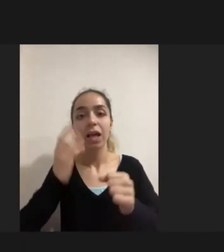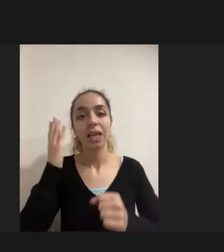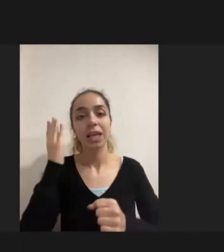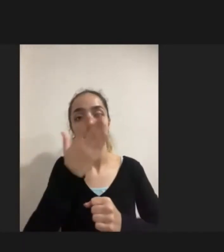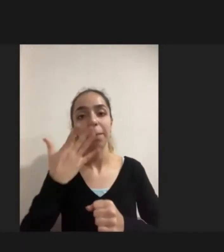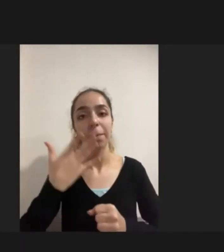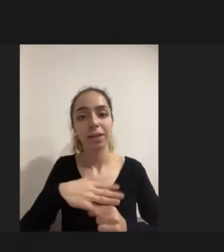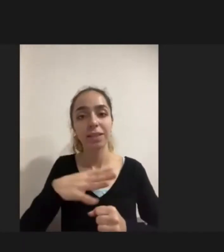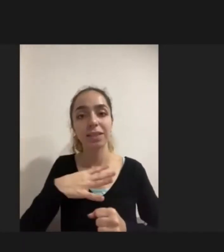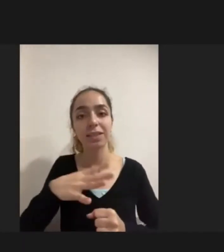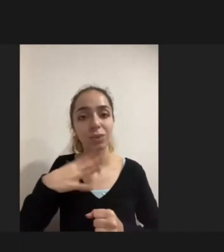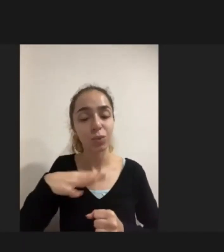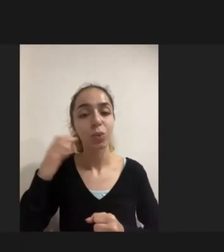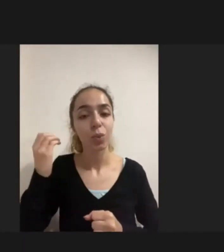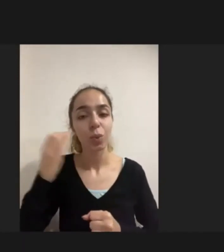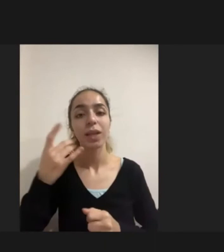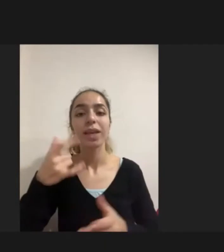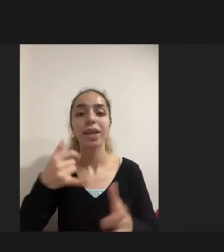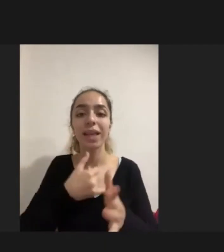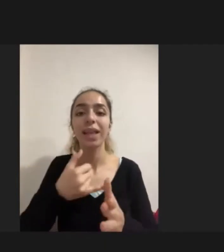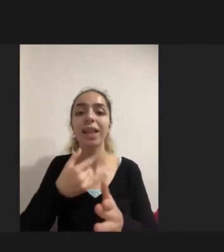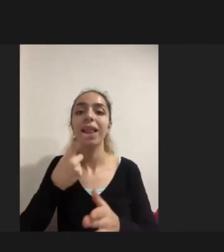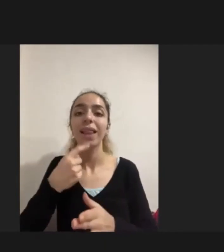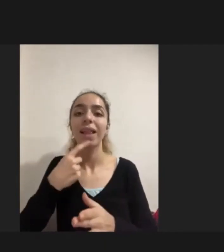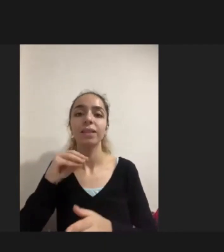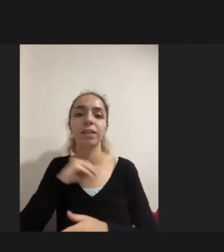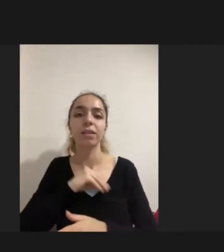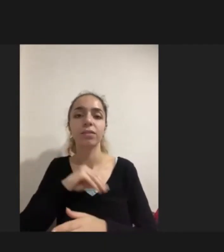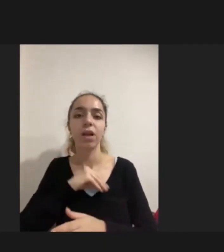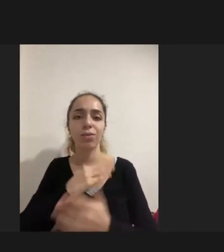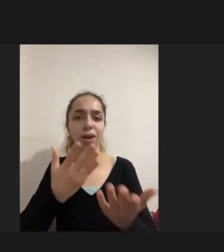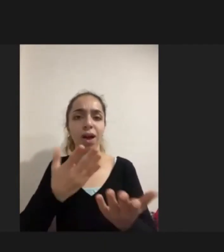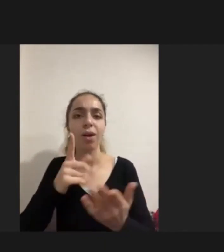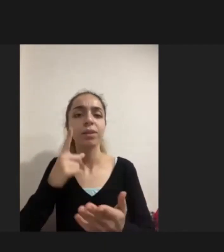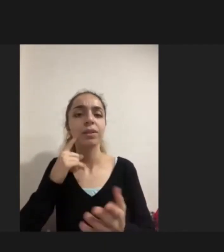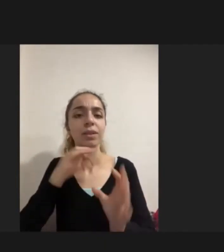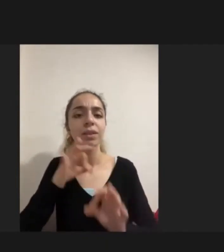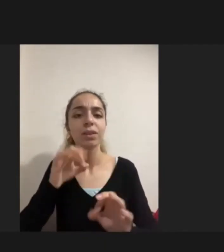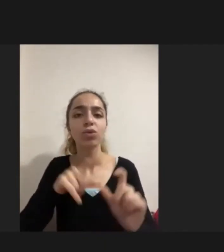Iyi niyetli yaklaşımmış gibi görünüyor ama o insanı tamamen sosyal hayattan dışlandığı görülüyor